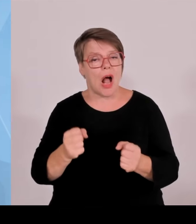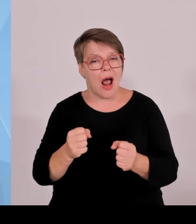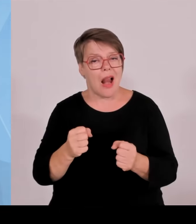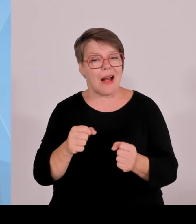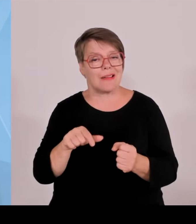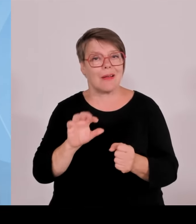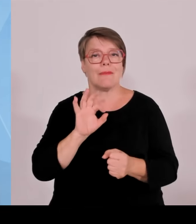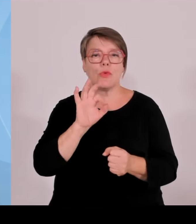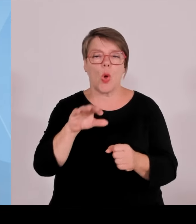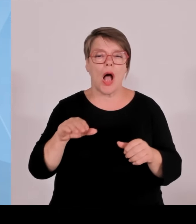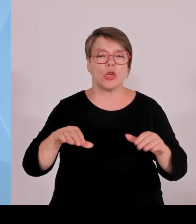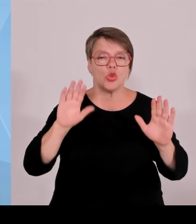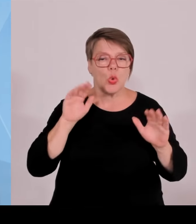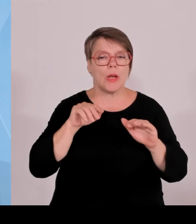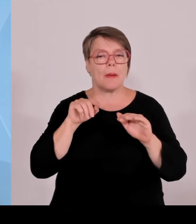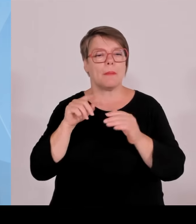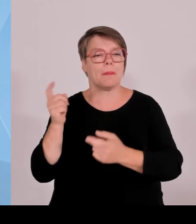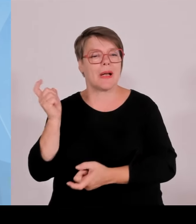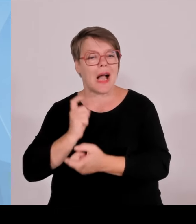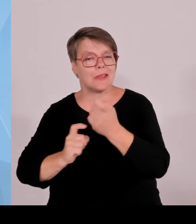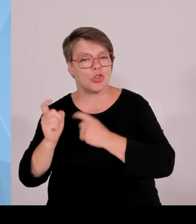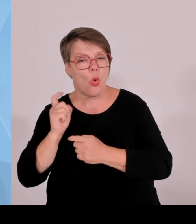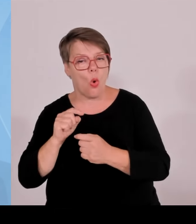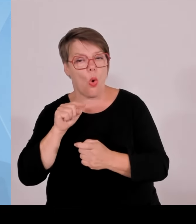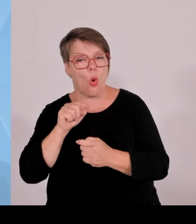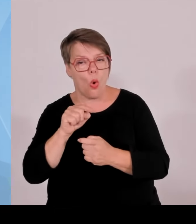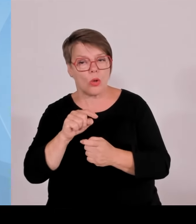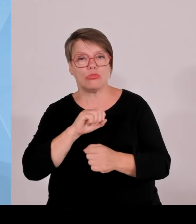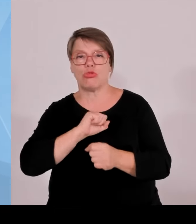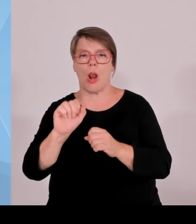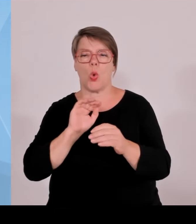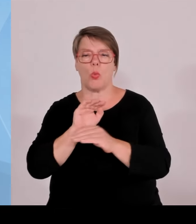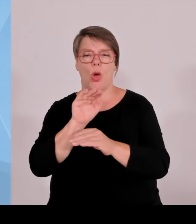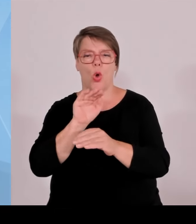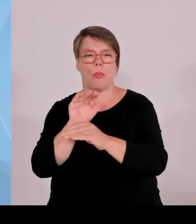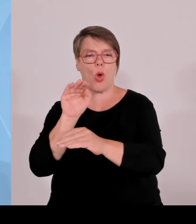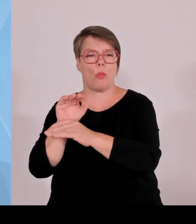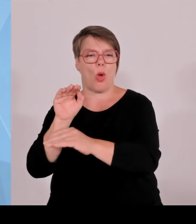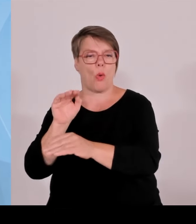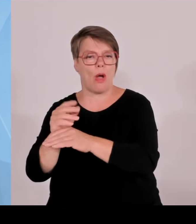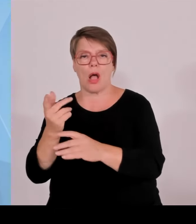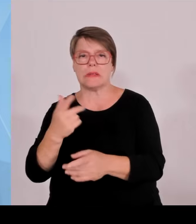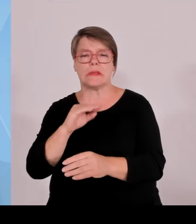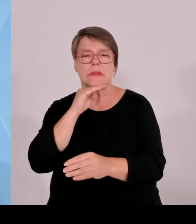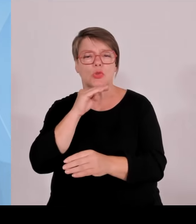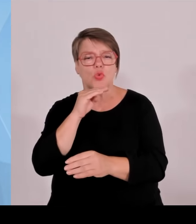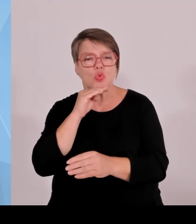Startups und Ähnliches. Alles muss ja irgendwo gegenfinanziert werden. Und wenn dort die Milliarden nur so